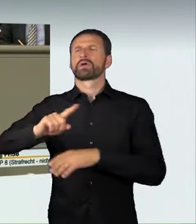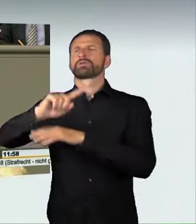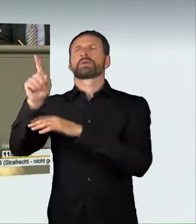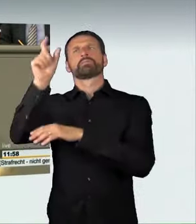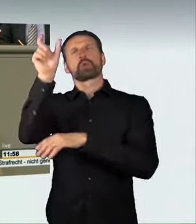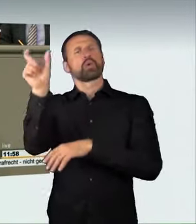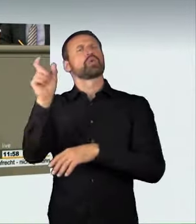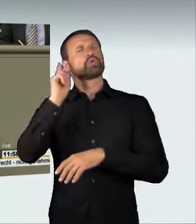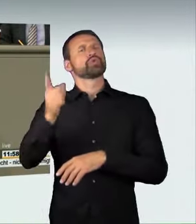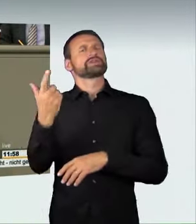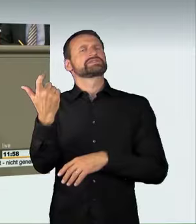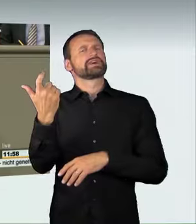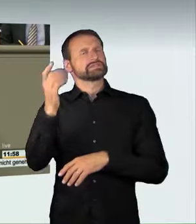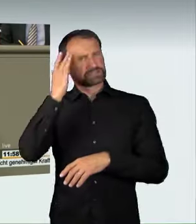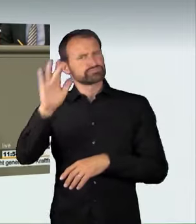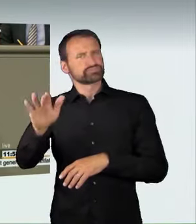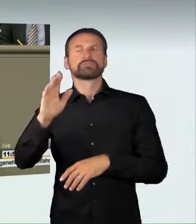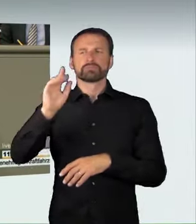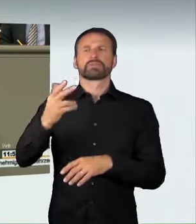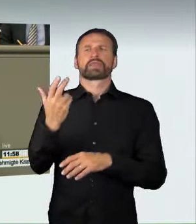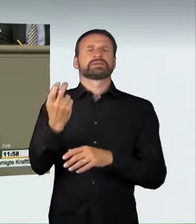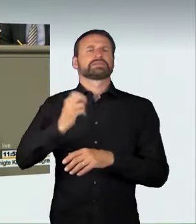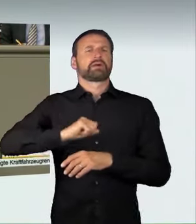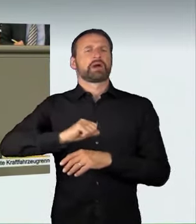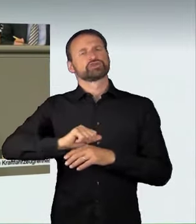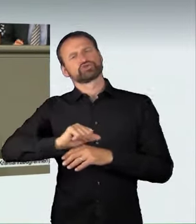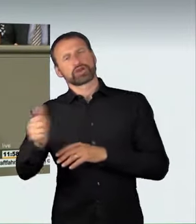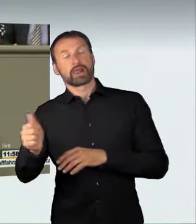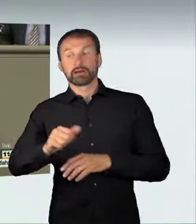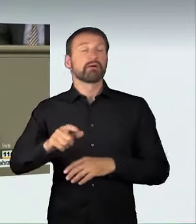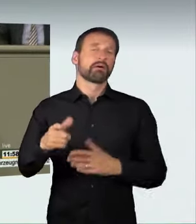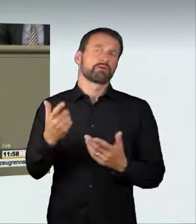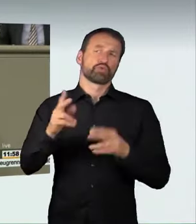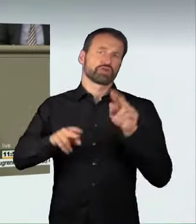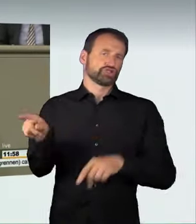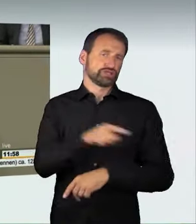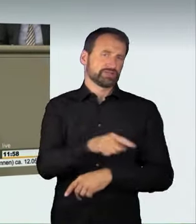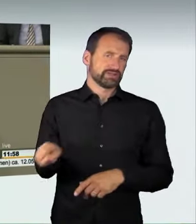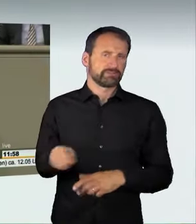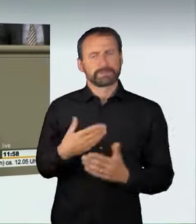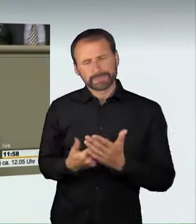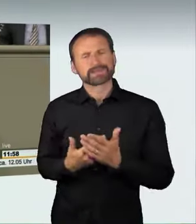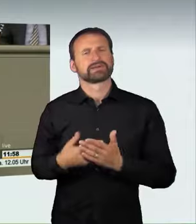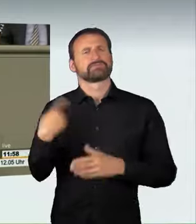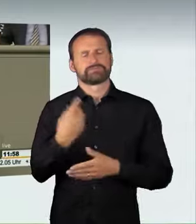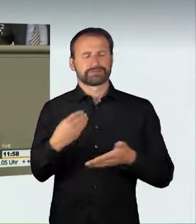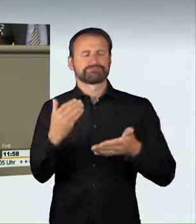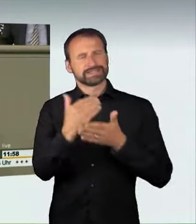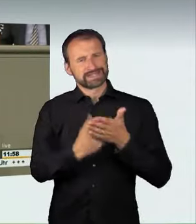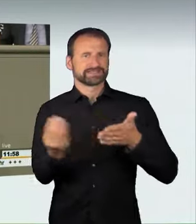haben wir hier eine abstrakte Beschreibung der Gefährlichkeit gut formuliert in den Gesetzentwurf aufgenommen. Wenn mit nicht angepasster Geschwindigkeit